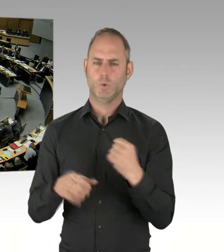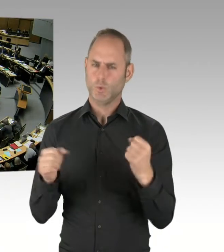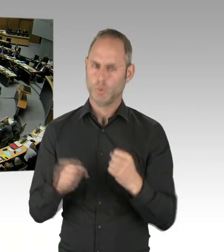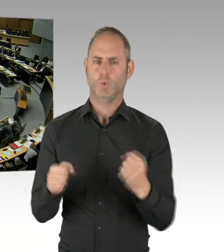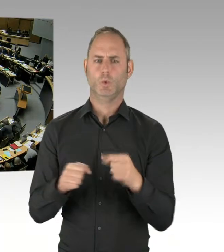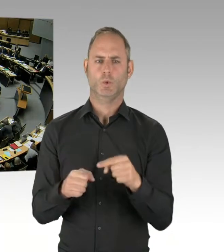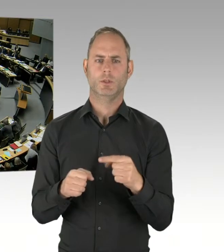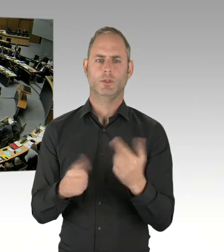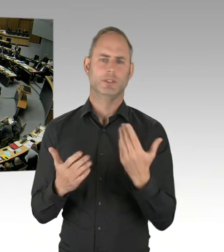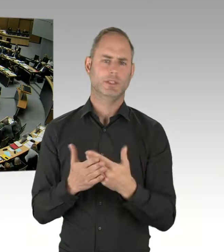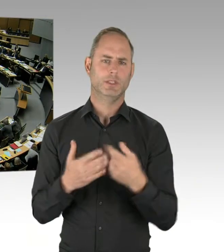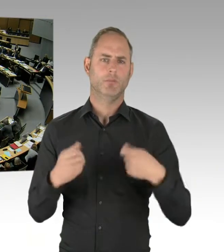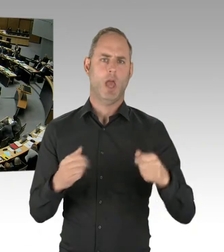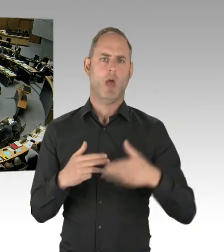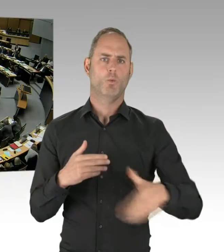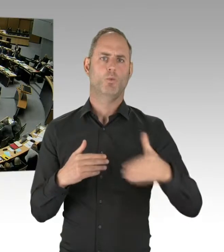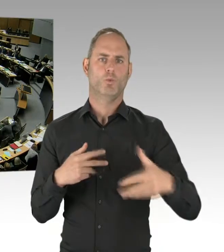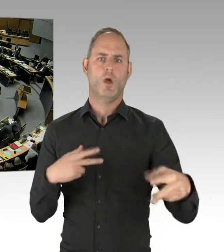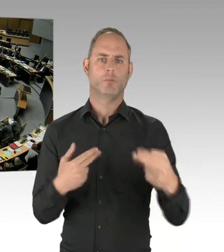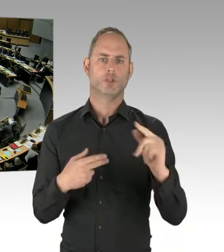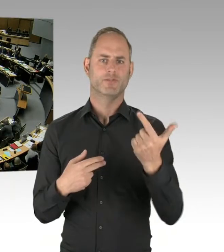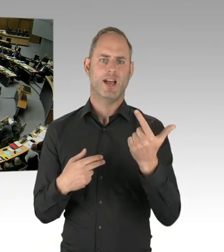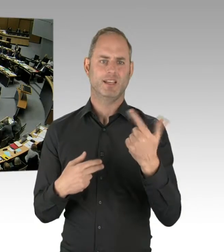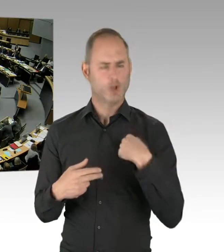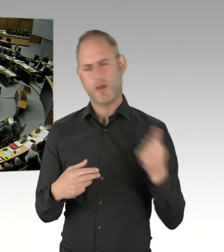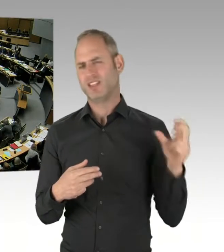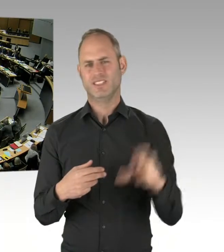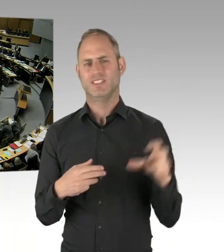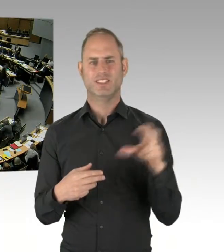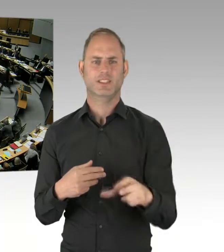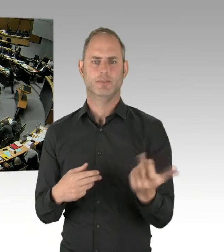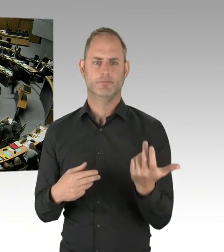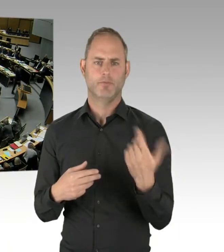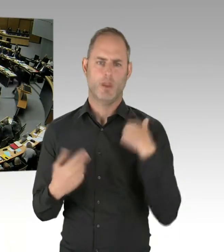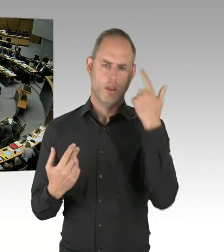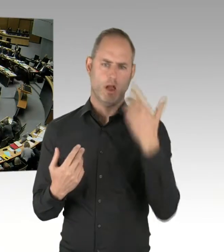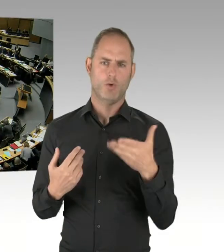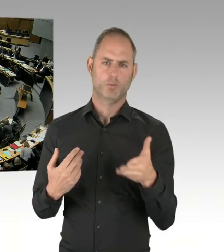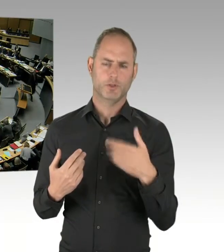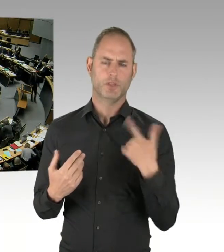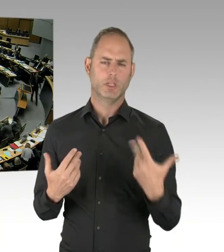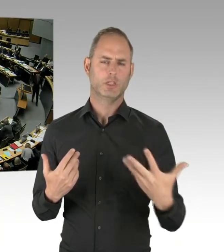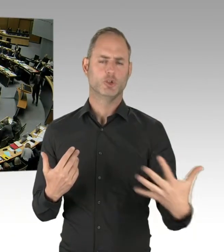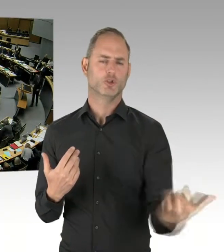Bitte schön.